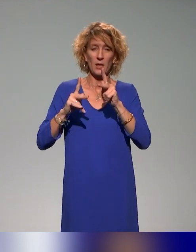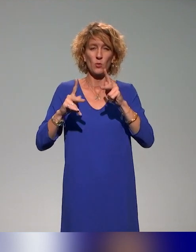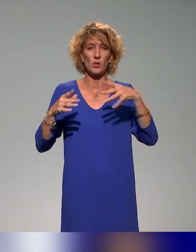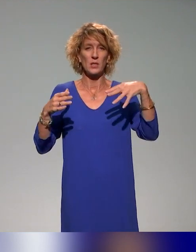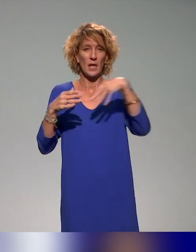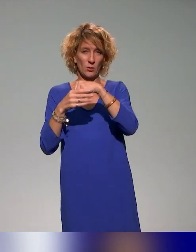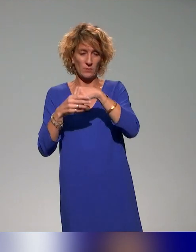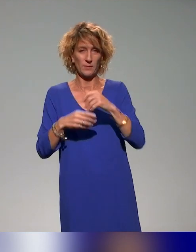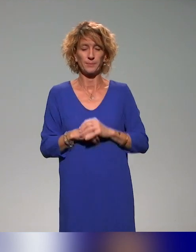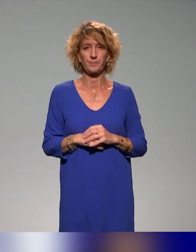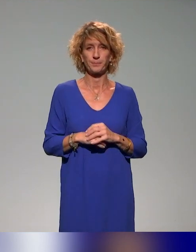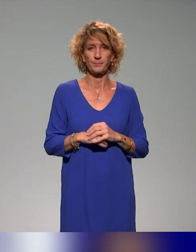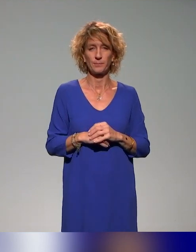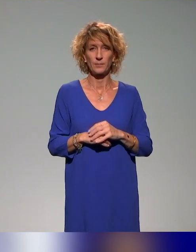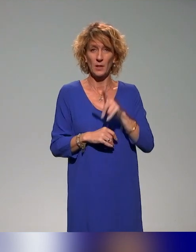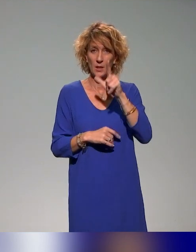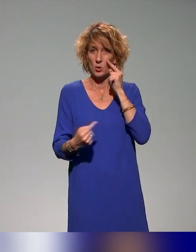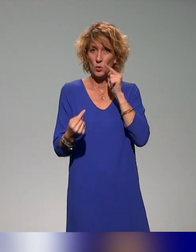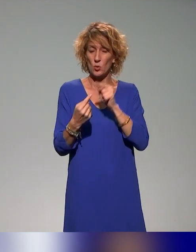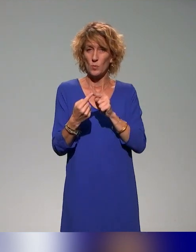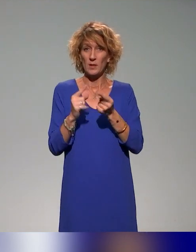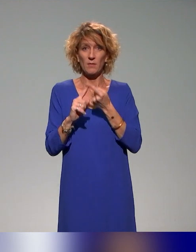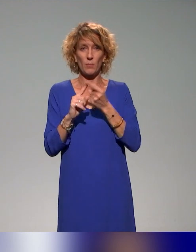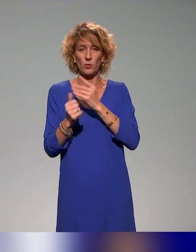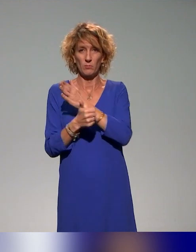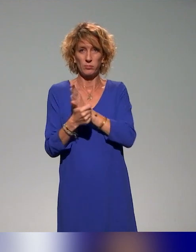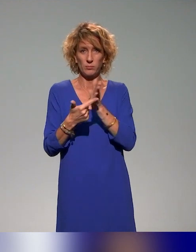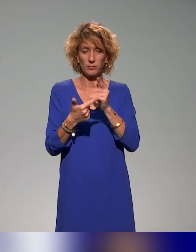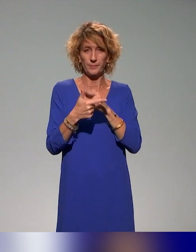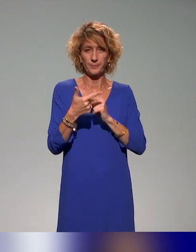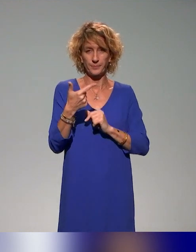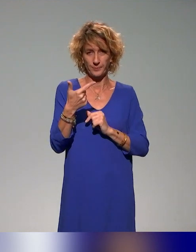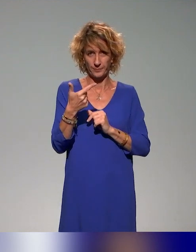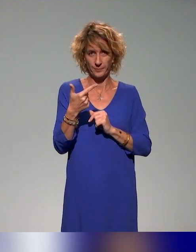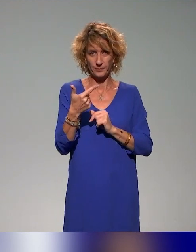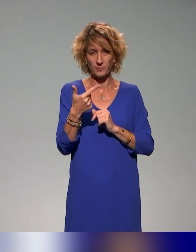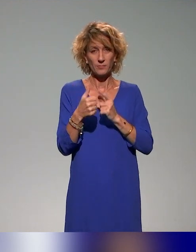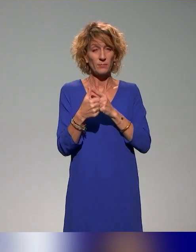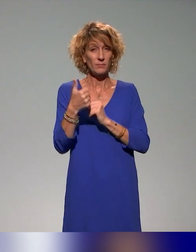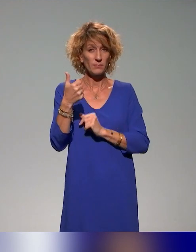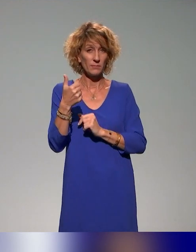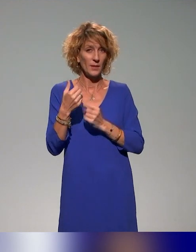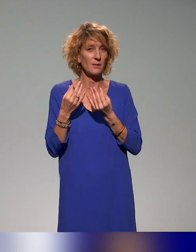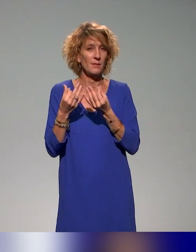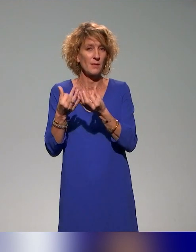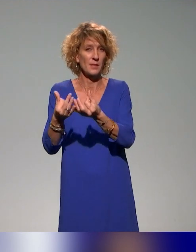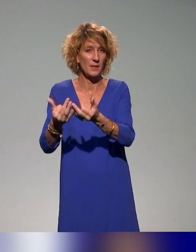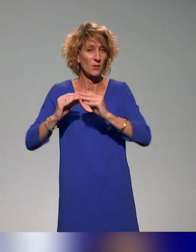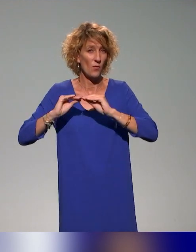Les deux grands objectifs, entre guillemets, de cette action, c'est l'idée de sensibiliser et former les acteurs clés de